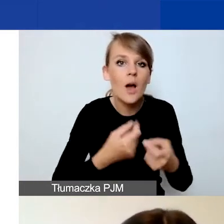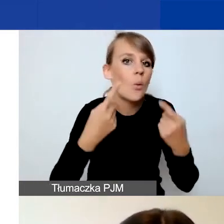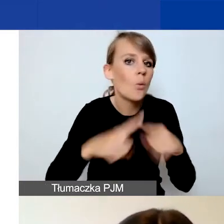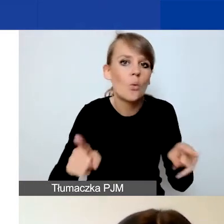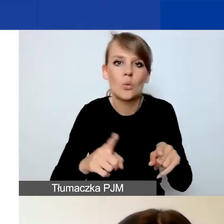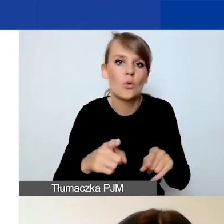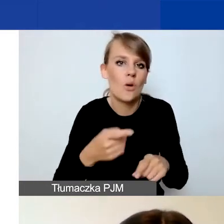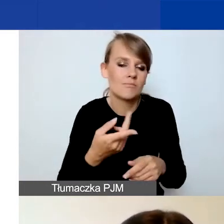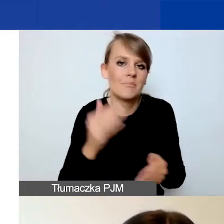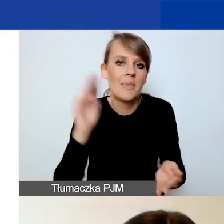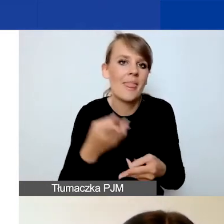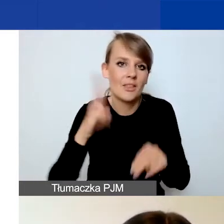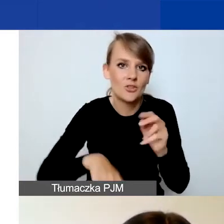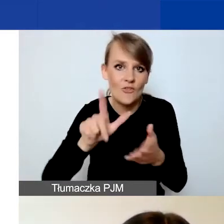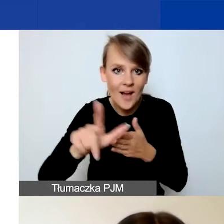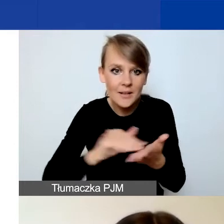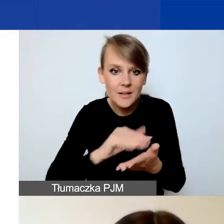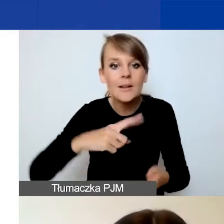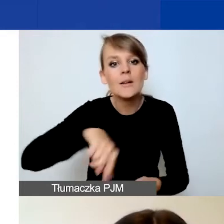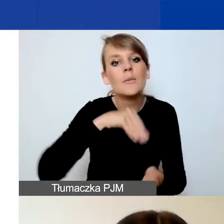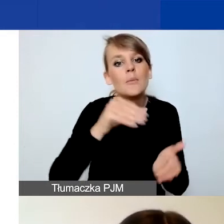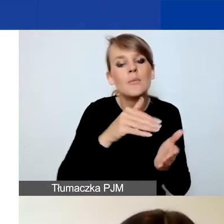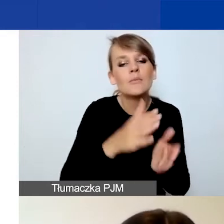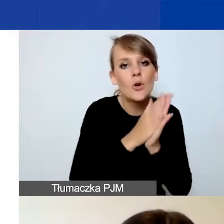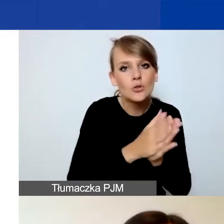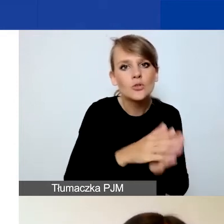prosimy o zestawienie przychodów i kosztów za okres jej funkcjonowania.